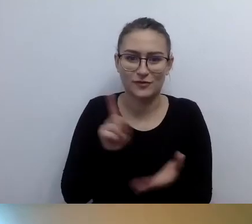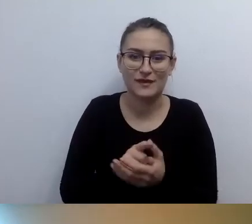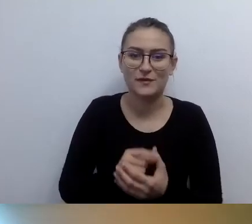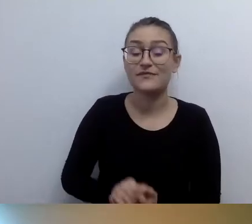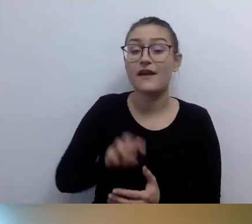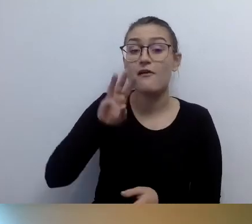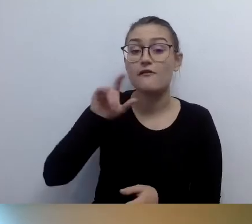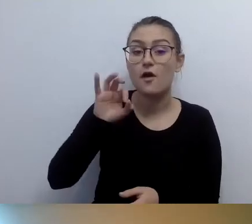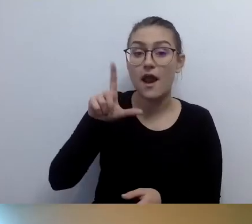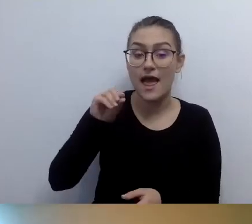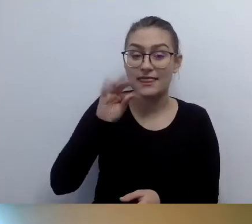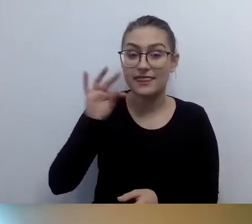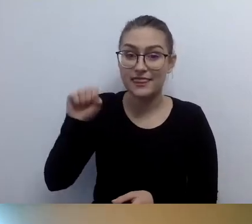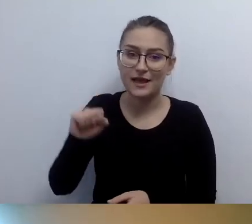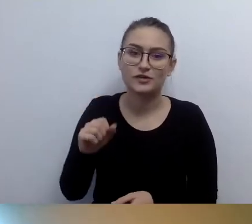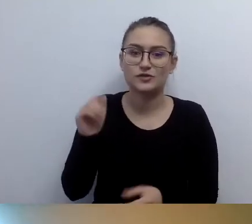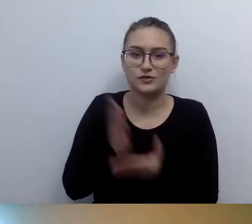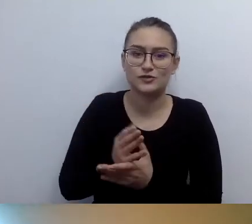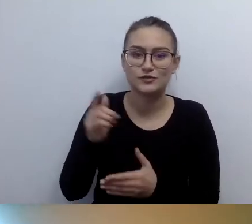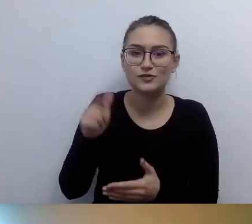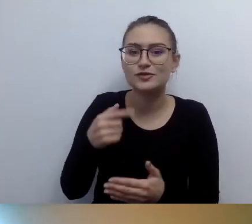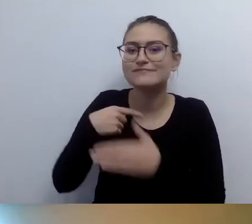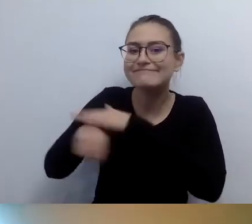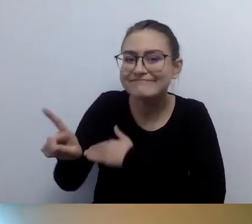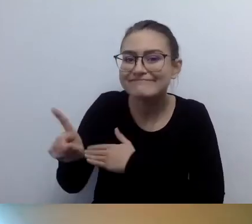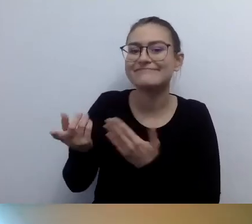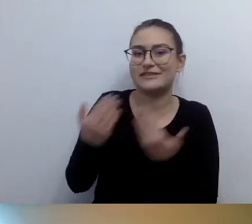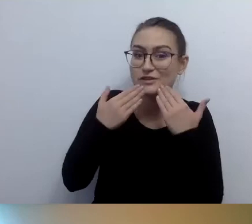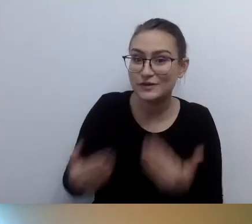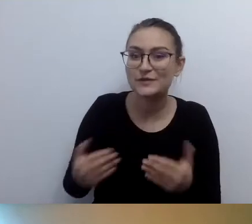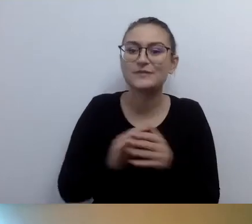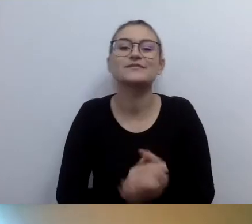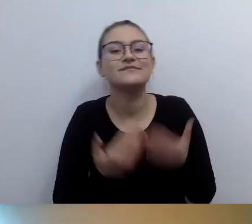Że z nami jest łatwiej. Dziękuję. Wszystkiego pięknego. MAŁGORZATA: Z tobą też jest łatwiej.